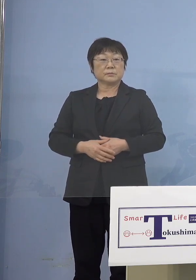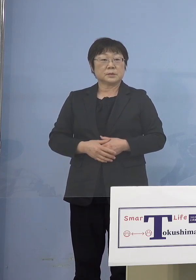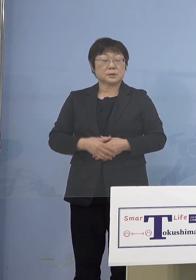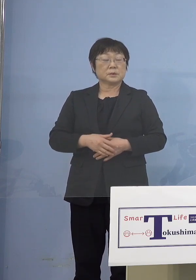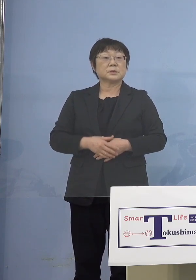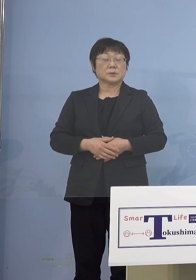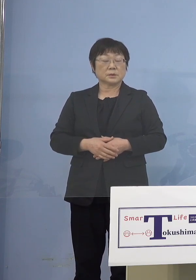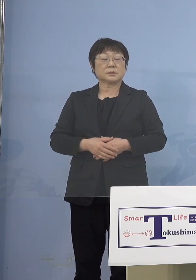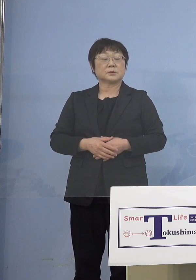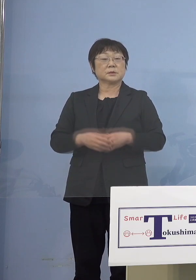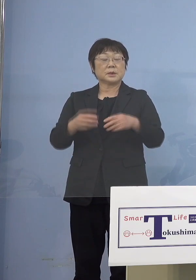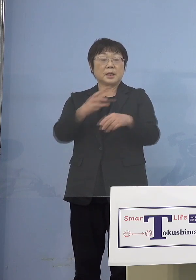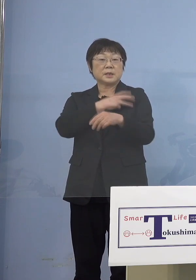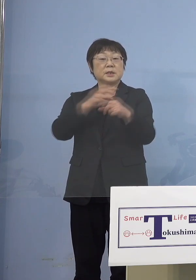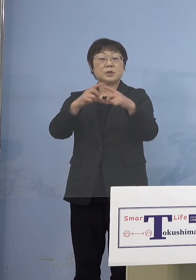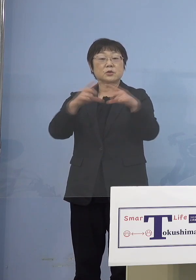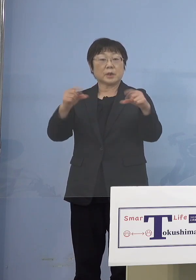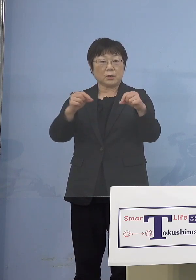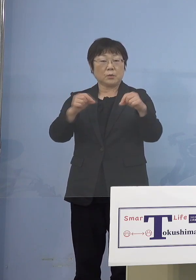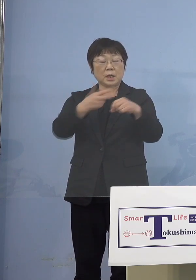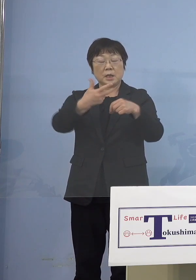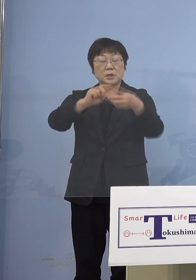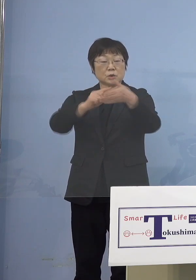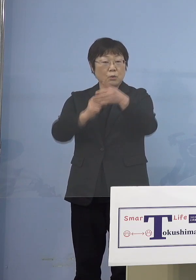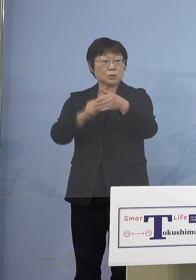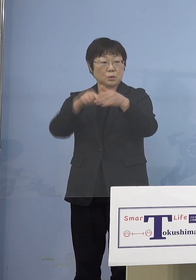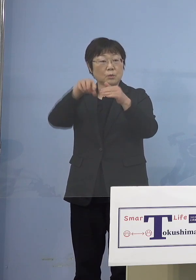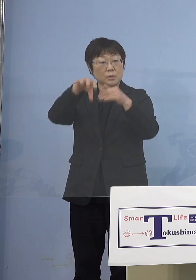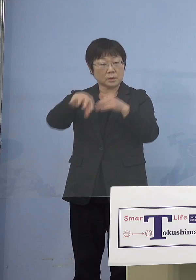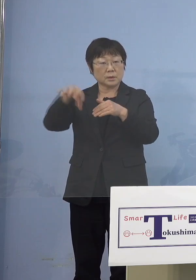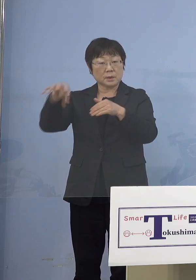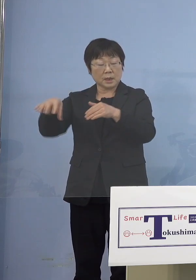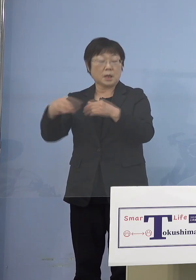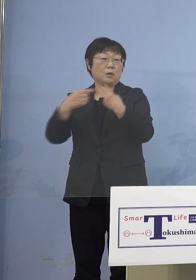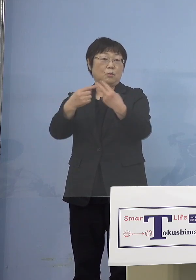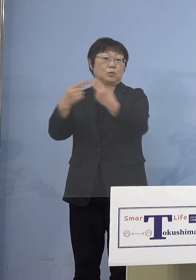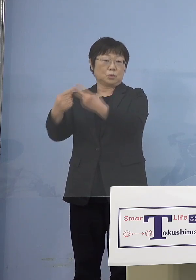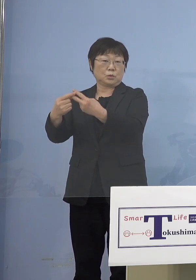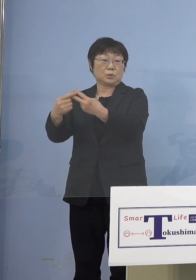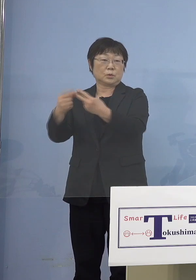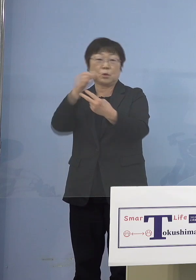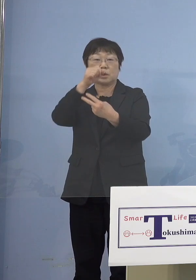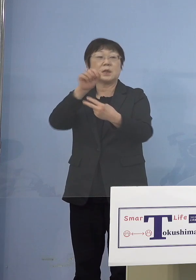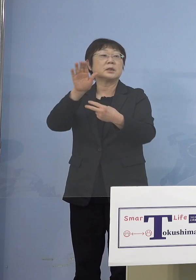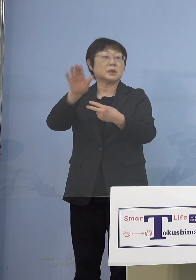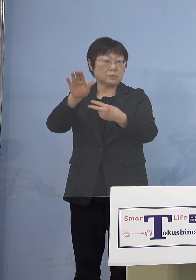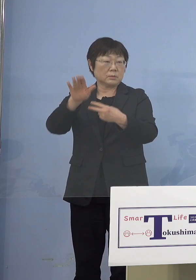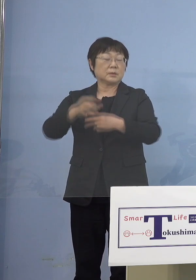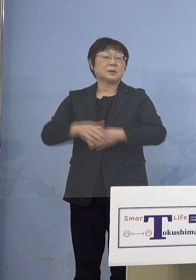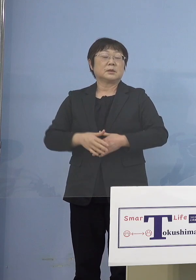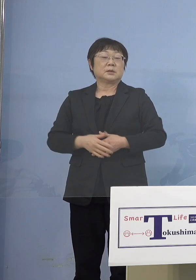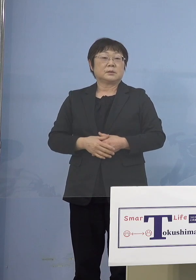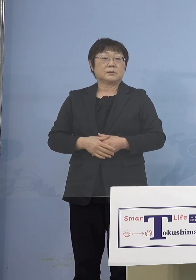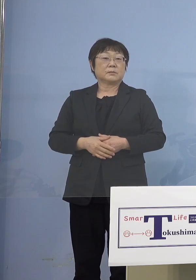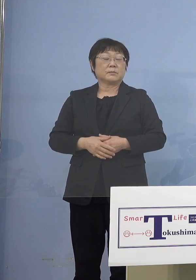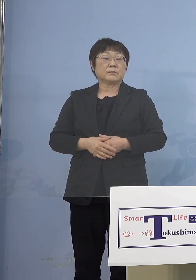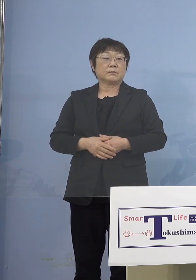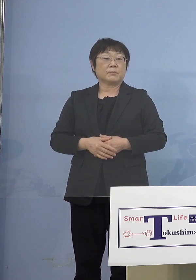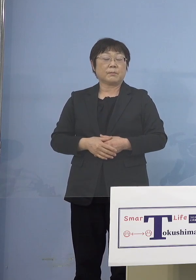その方々の在住されている 居住地の方々からもらえるんですが （幹事社・四国放送） 案内を